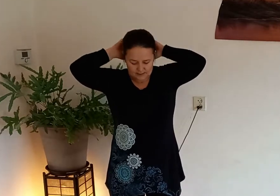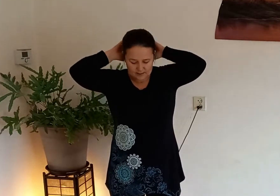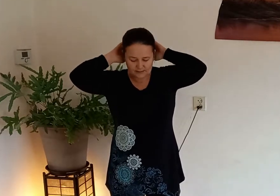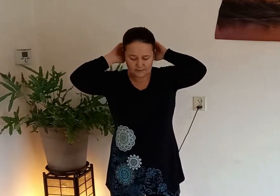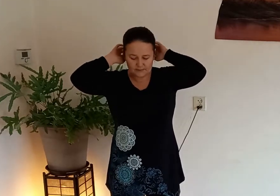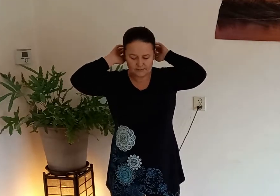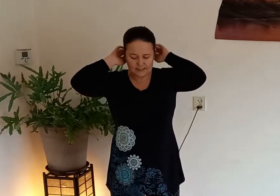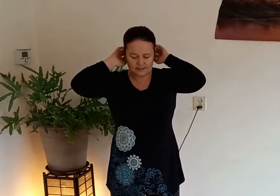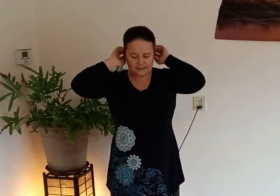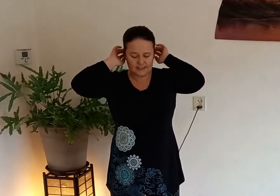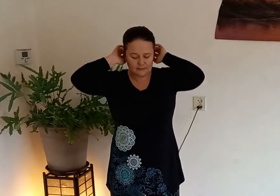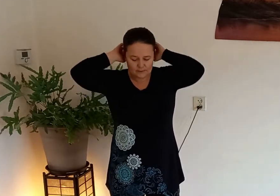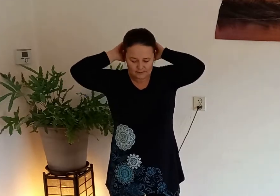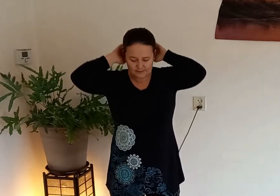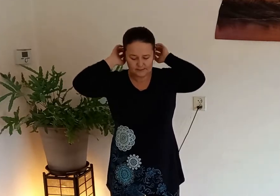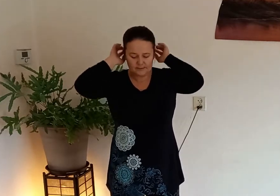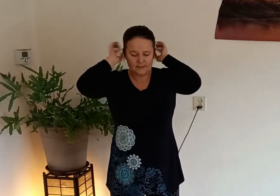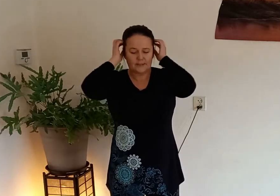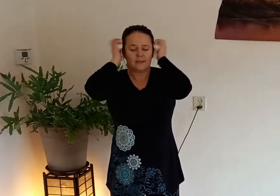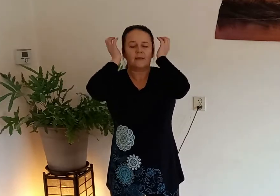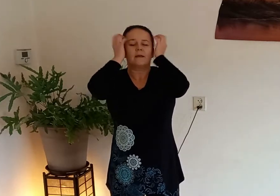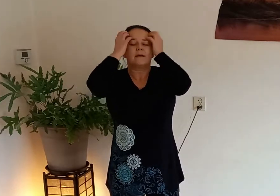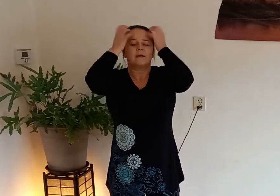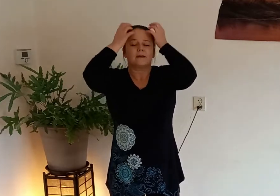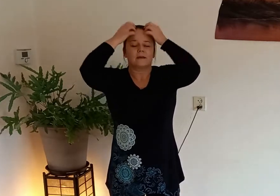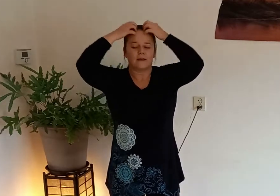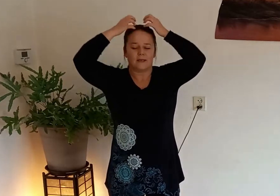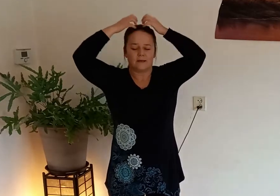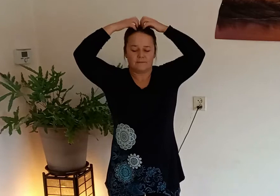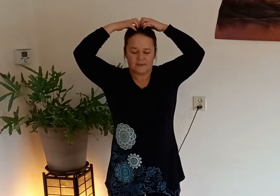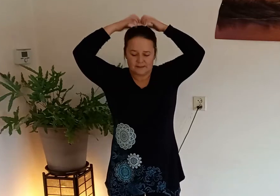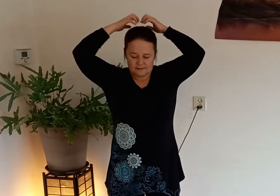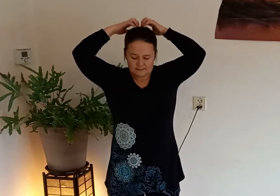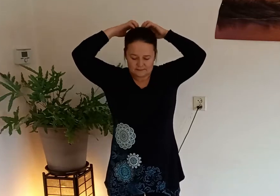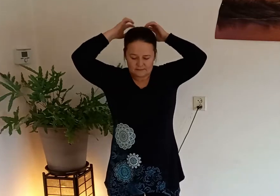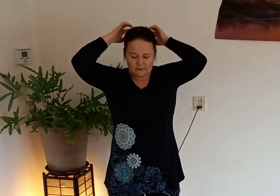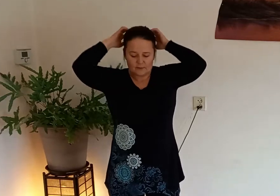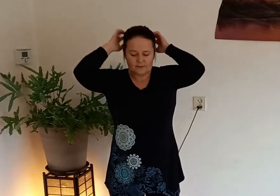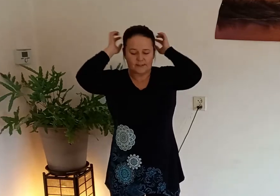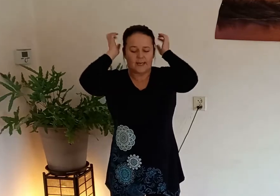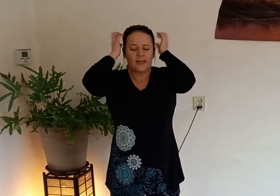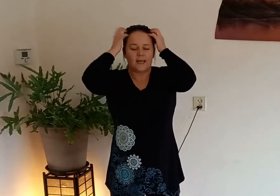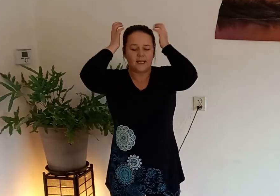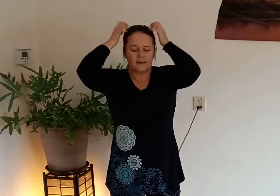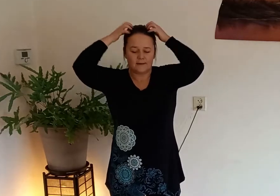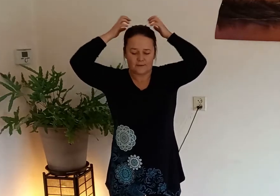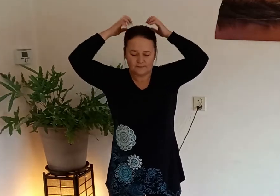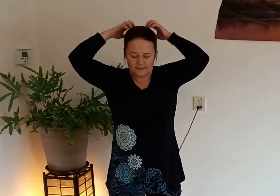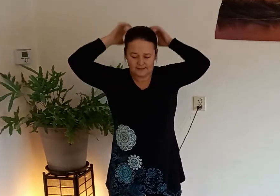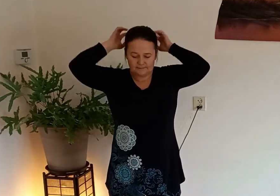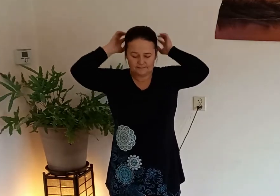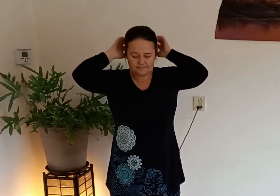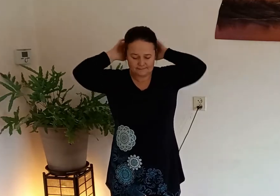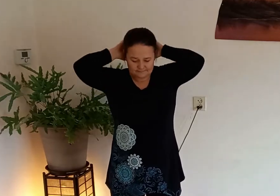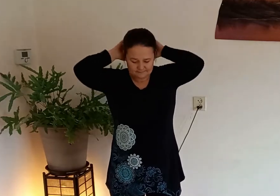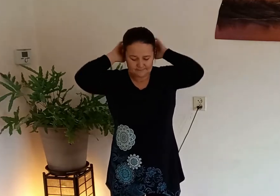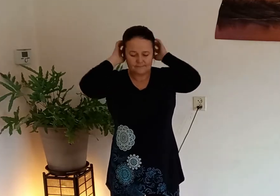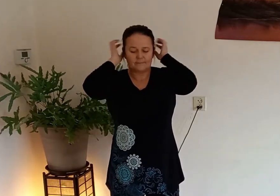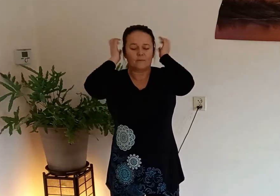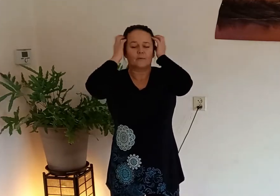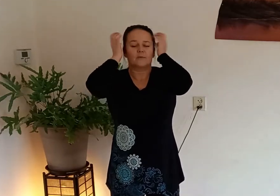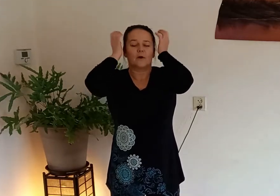ook naar de achterkant naar je schedelranden en weer over het hele hoofd heen